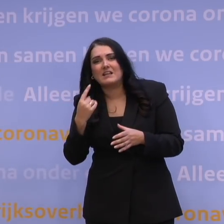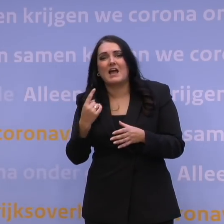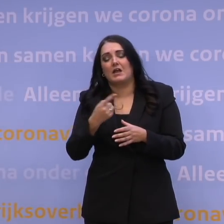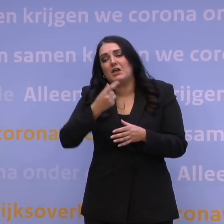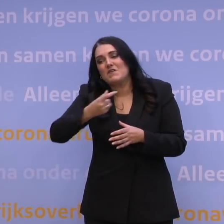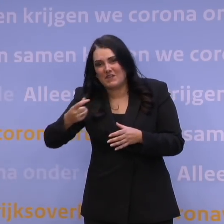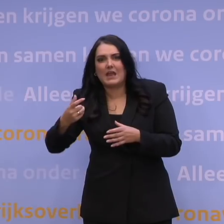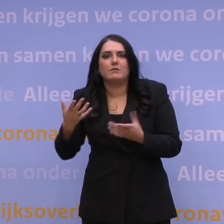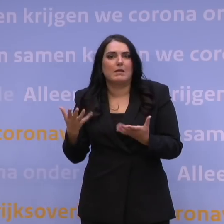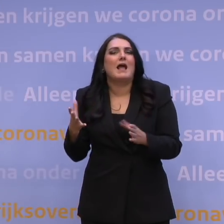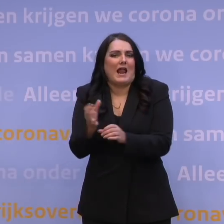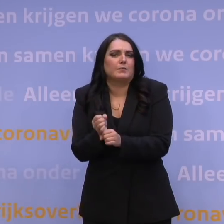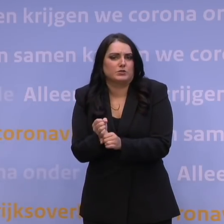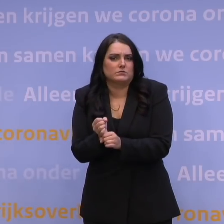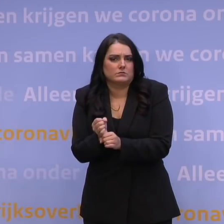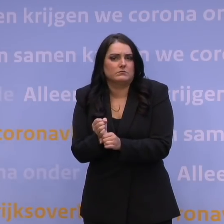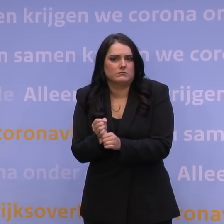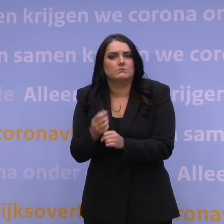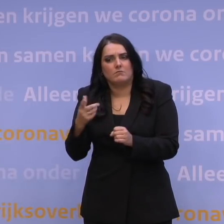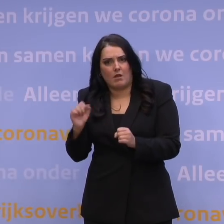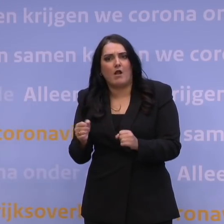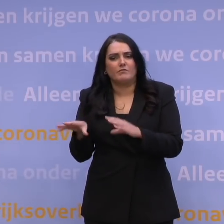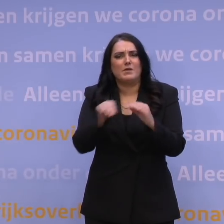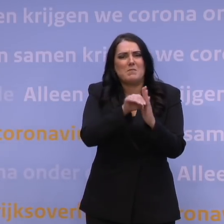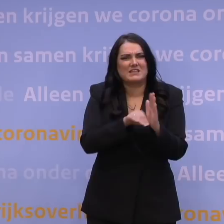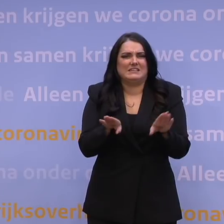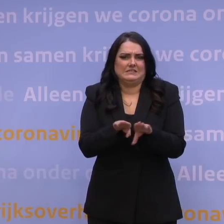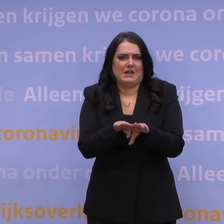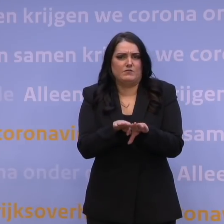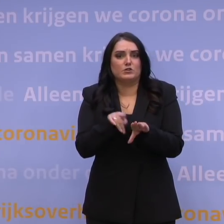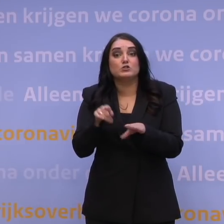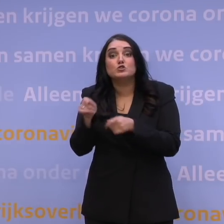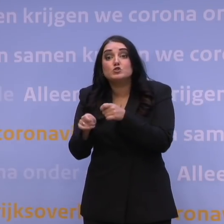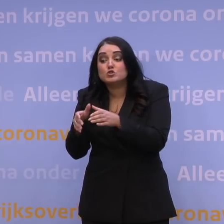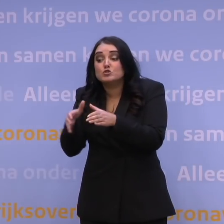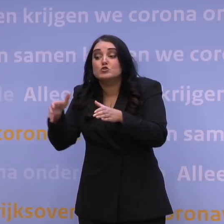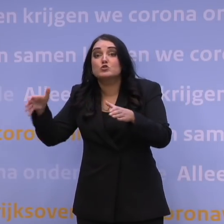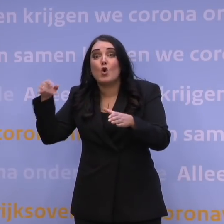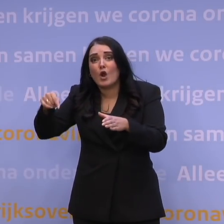in het moment dat je toch exact dezelfde maatregelen zult moeten nemen. Dus de omvang van de zorgcapaciteit, dat is niet zozeer het punt.